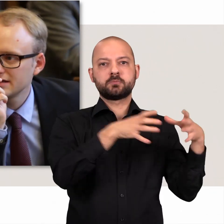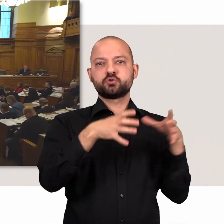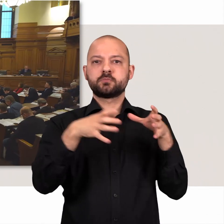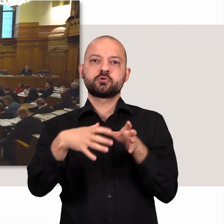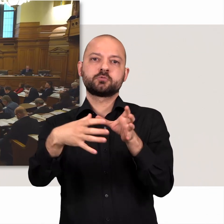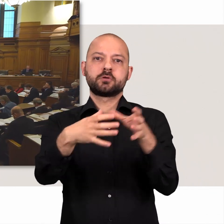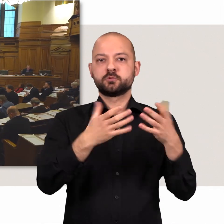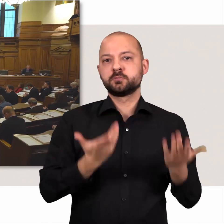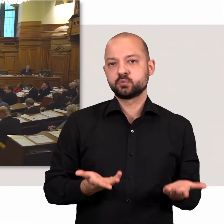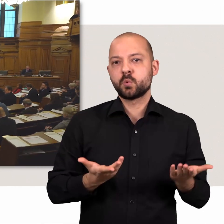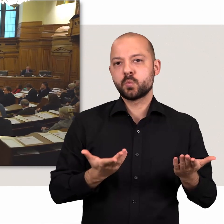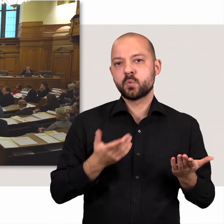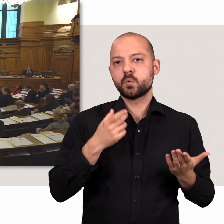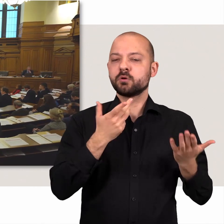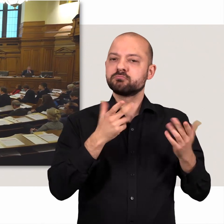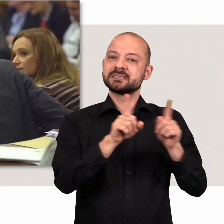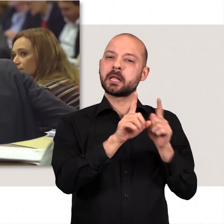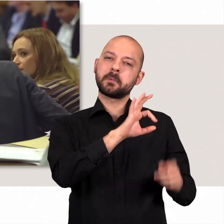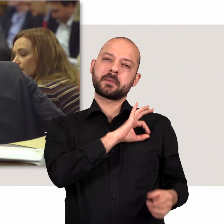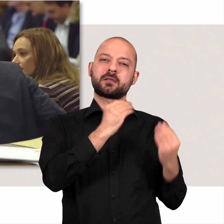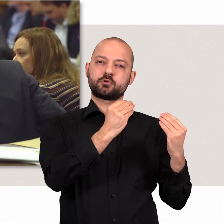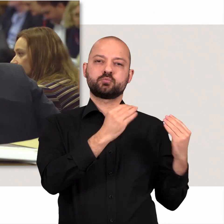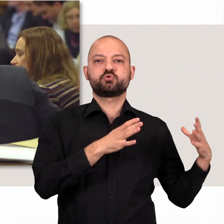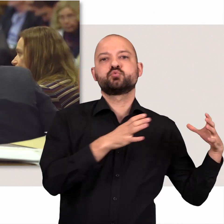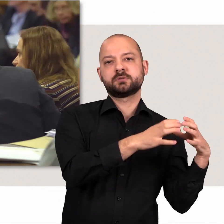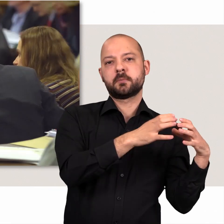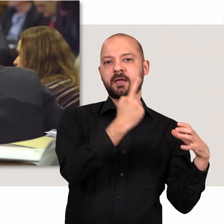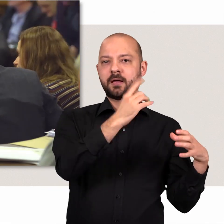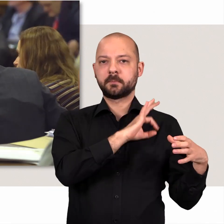die im Plenum zusammen sitzen. Sie gehören in der Regel derselben Partei an.